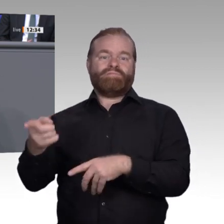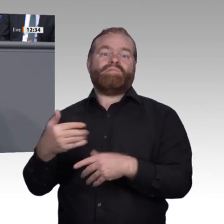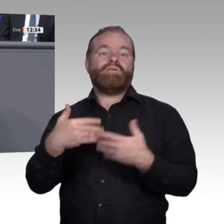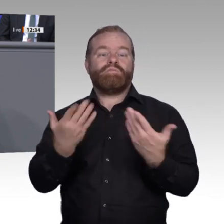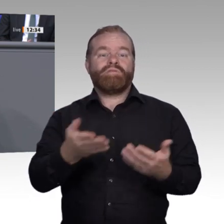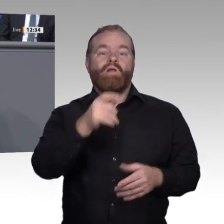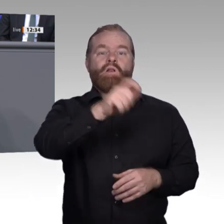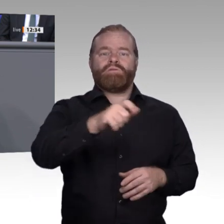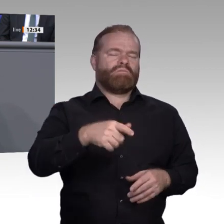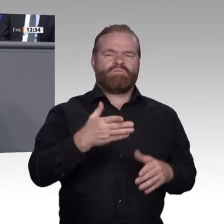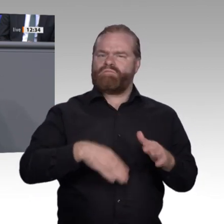wollen. Gleichzeitig geht es darum,